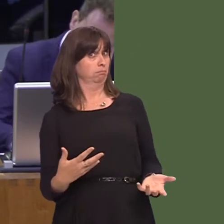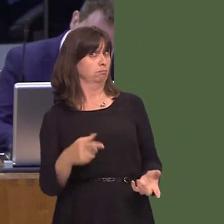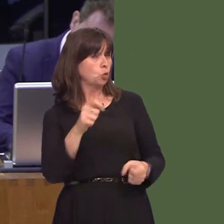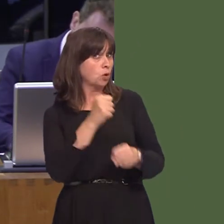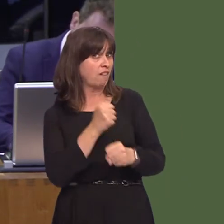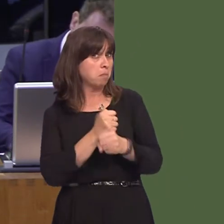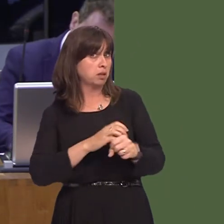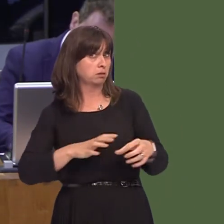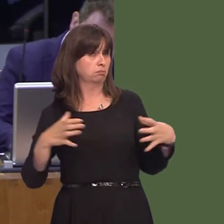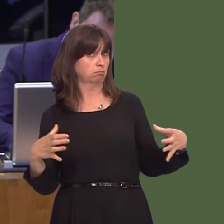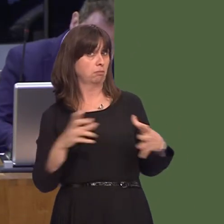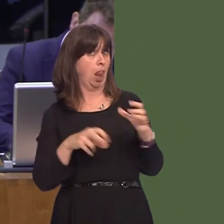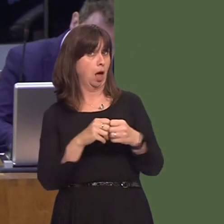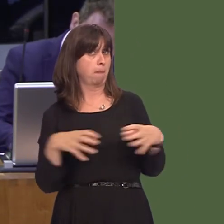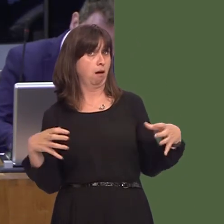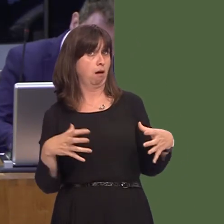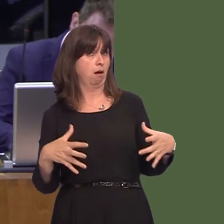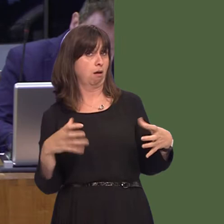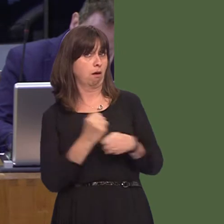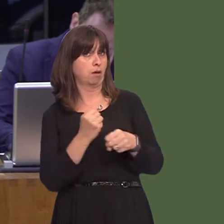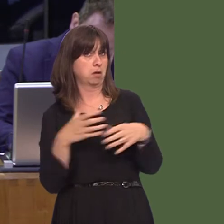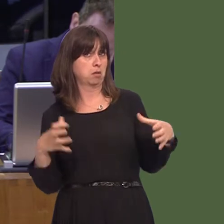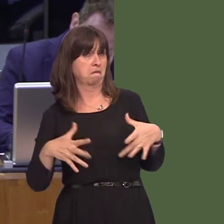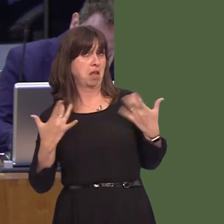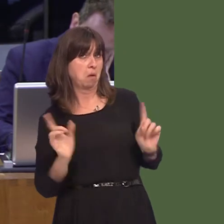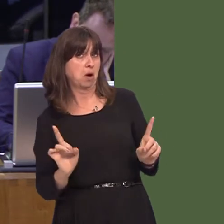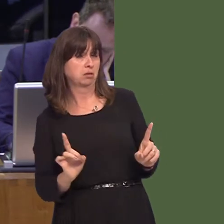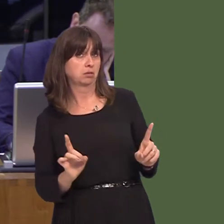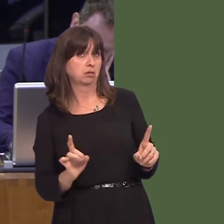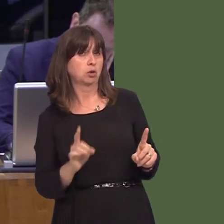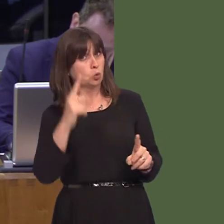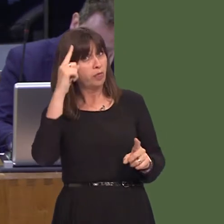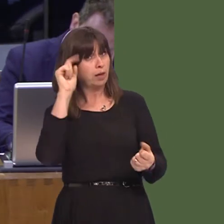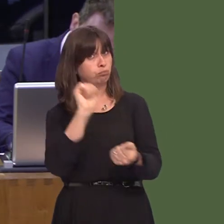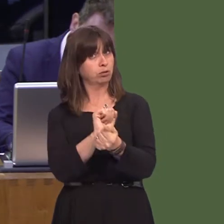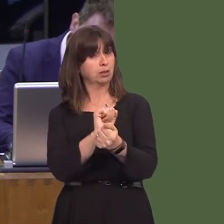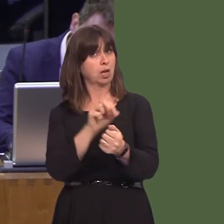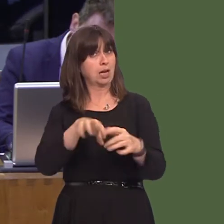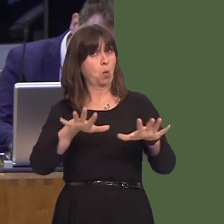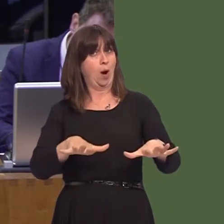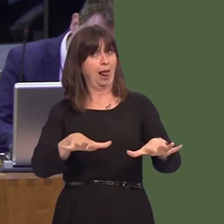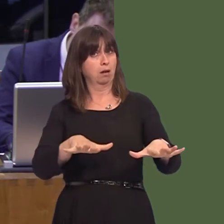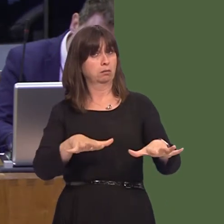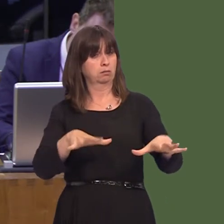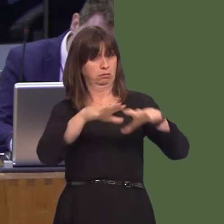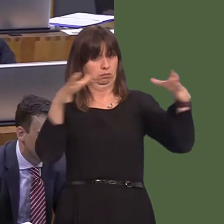position on this issue and do you believe that prisons in Wales should only house Welsh prisoners? Carwyn Jones AM: First, the Cabinet Secretary